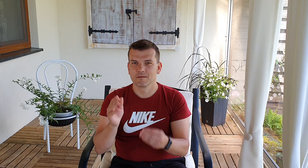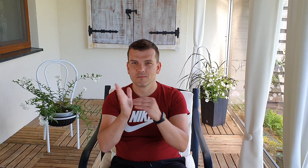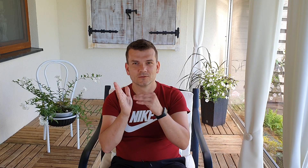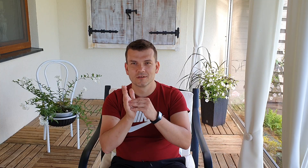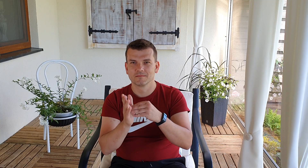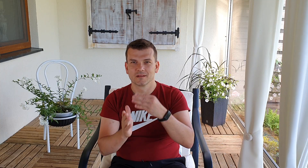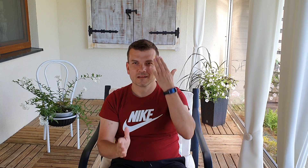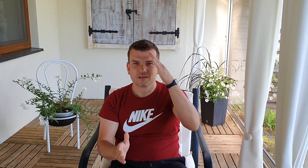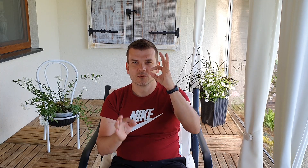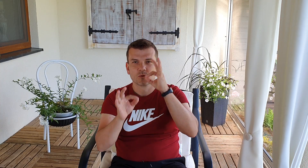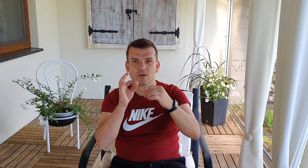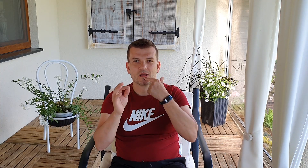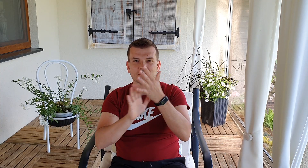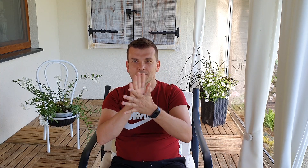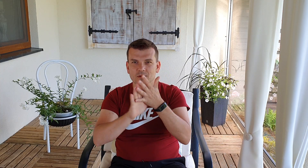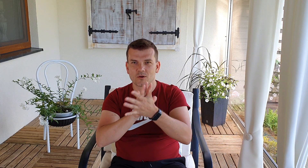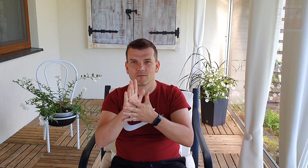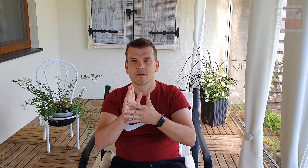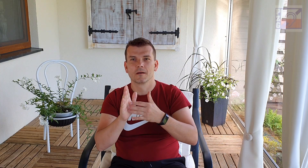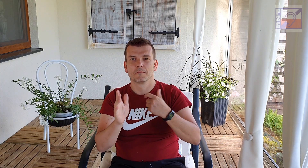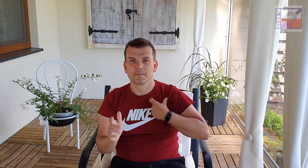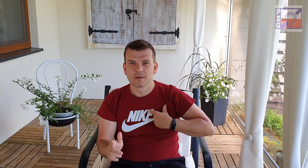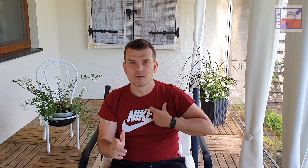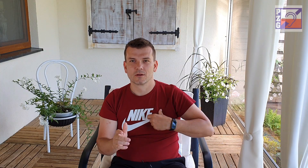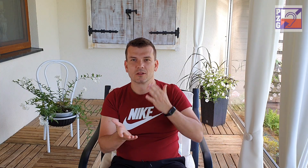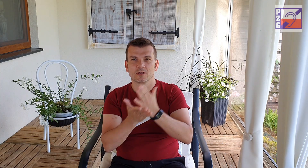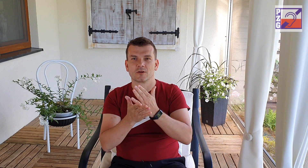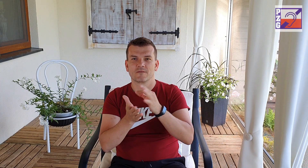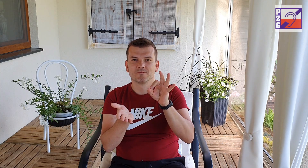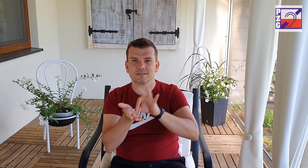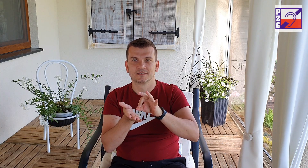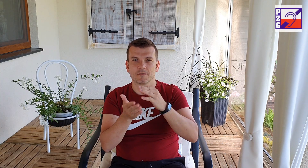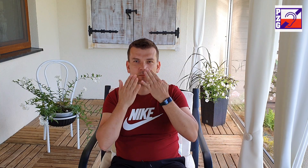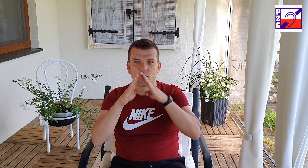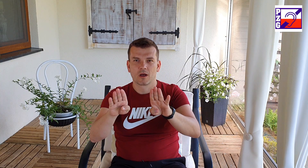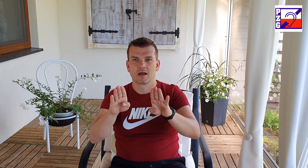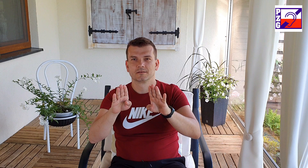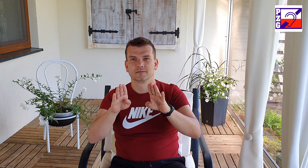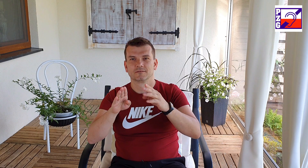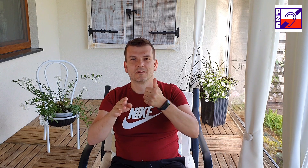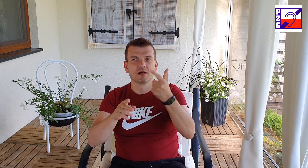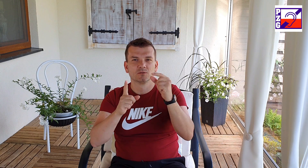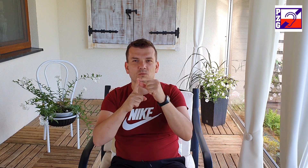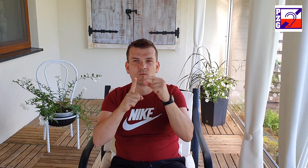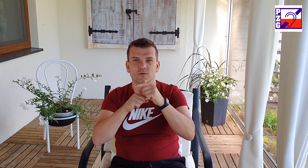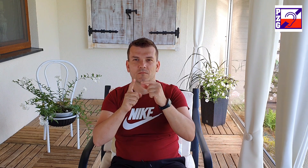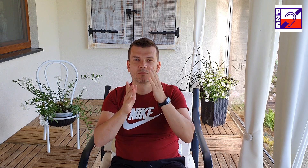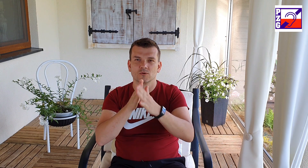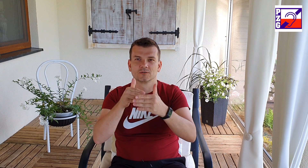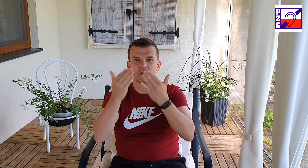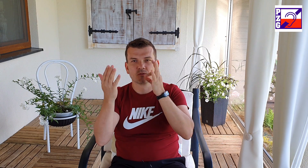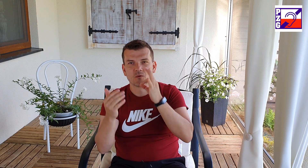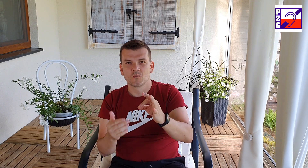otwartą postawę i używasz znaków z języka migowego mów prosto, wolno i zrozumiale